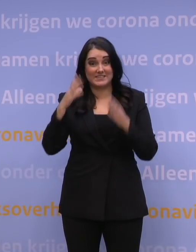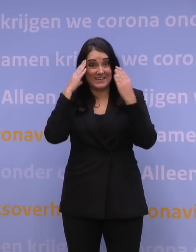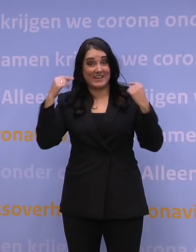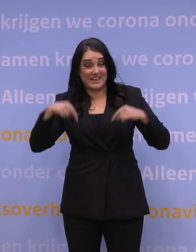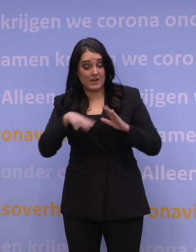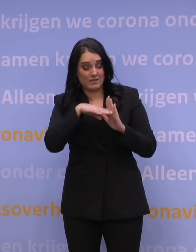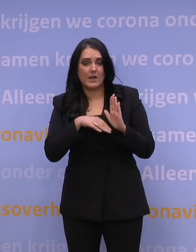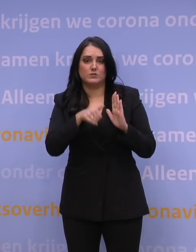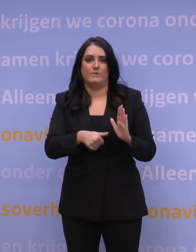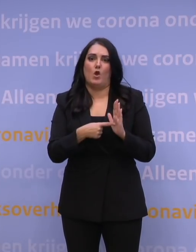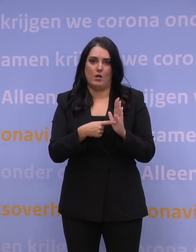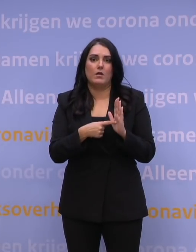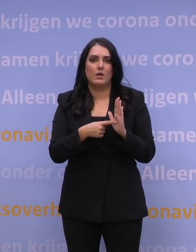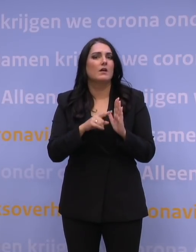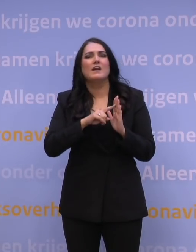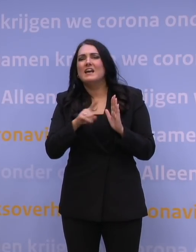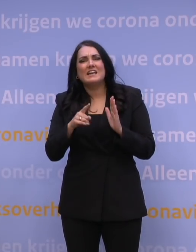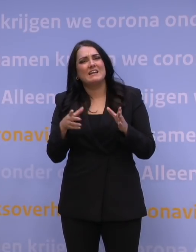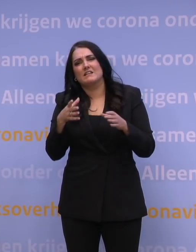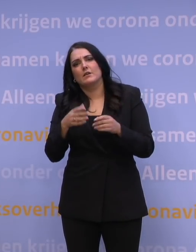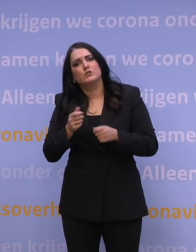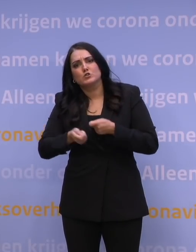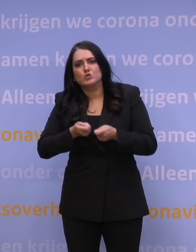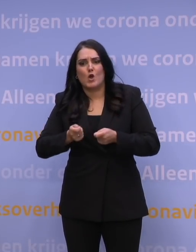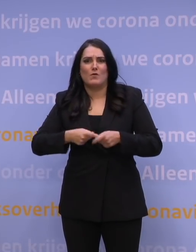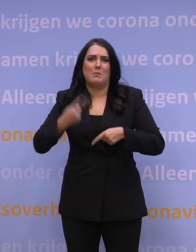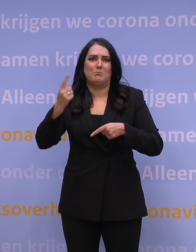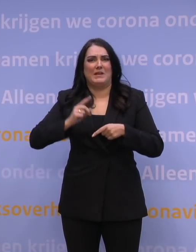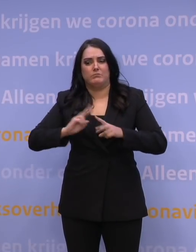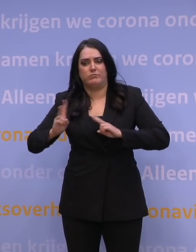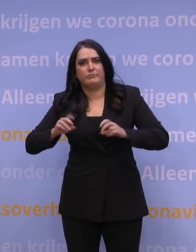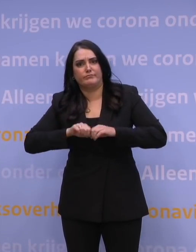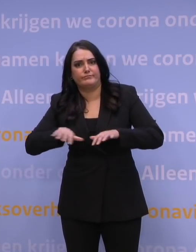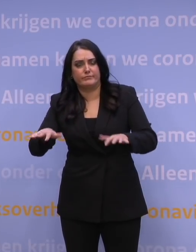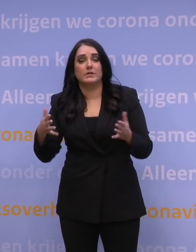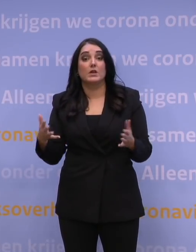Dus zorg dat je ook daar niet bijdraagt aan de verspreiding. Wat daarnaast zo is, is dat als je,